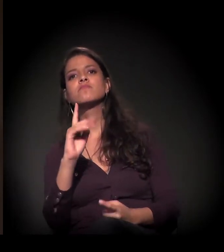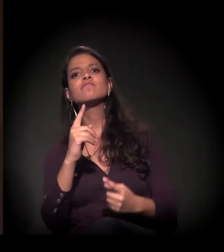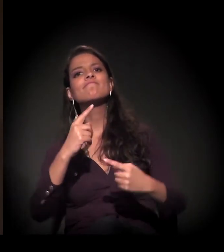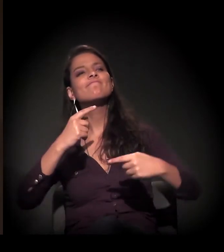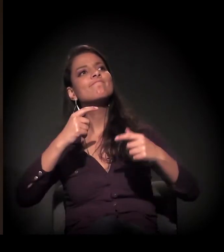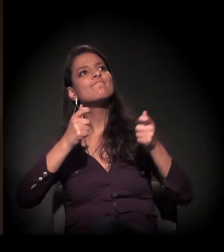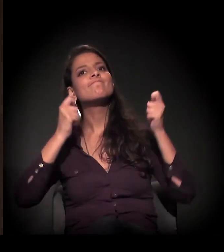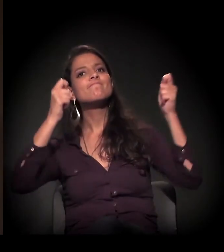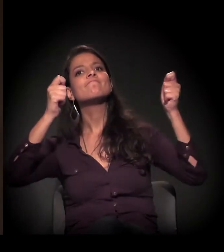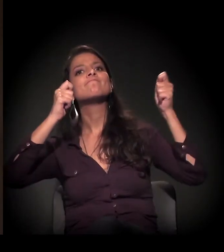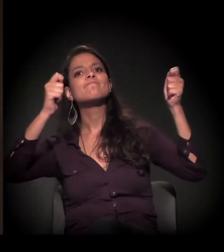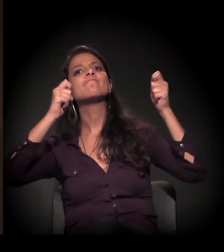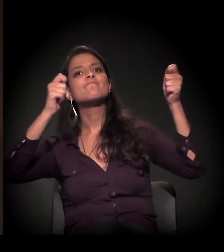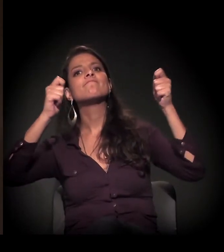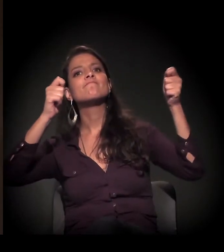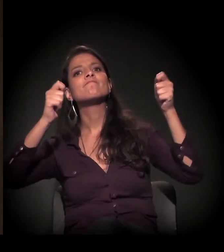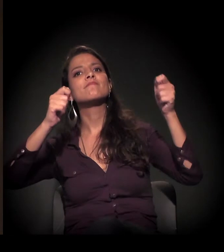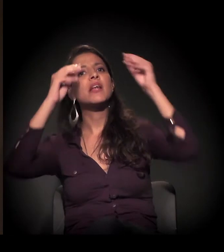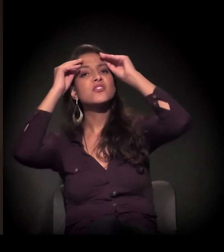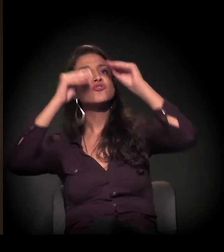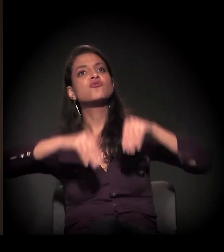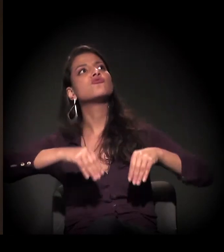desistir dessa desapropriação,